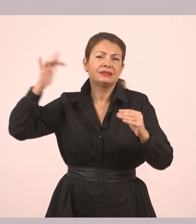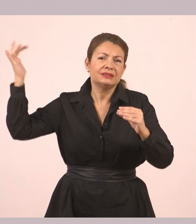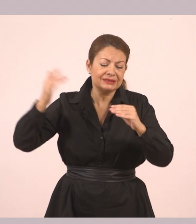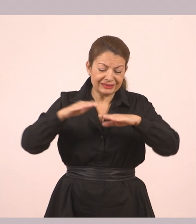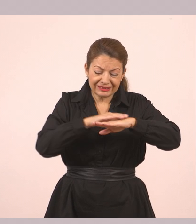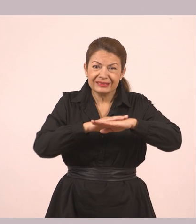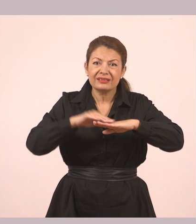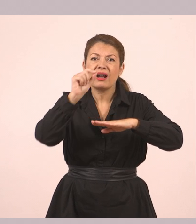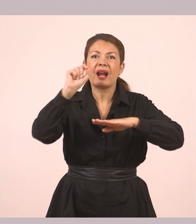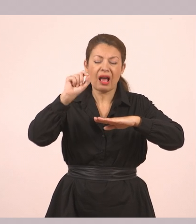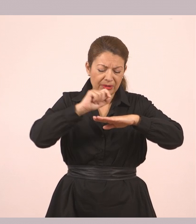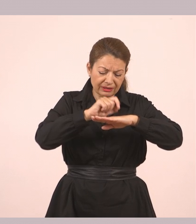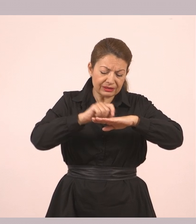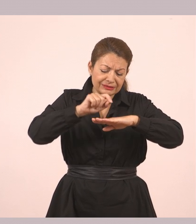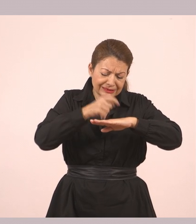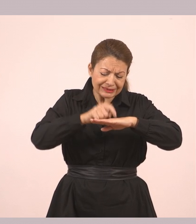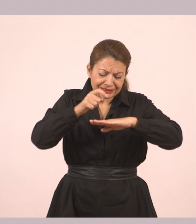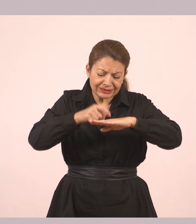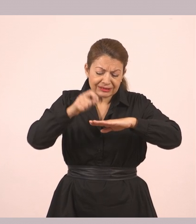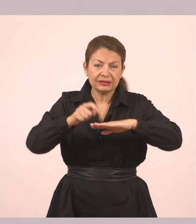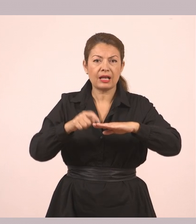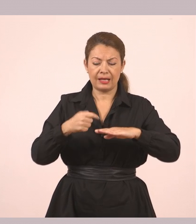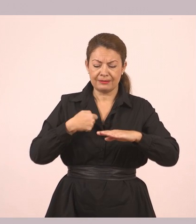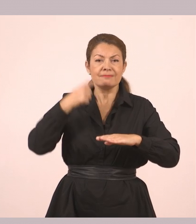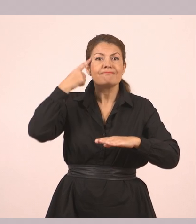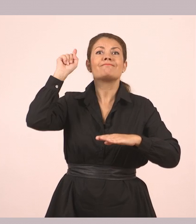«Δεν ξέρω να παίζω, όμως δεν θα αργήσω να μάθω. Ευχαριστώ!»